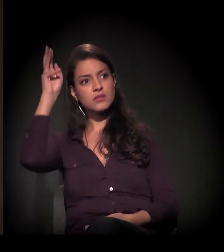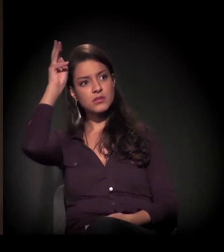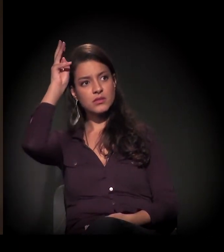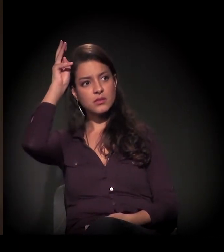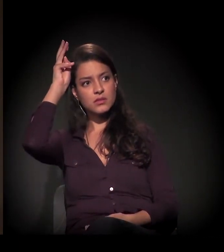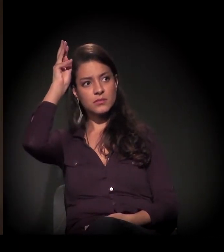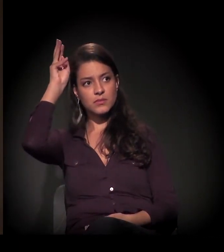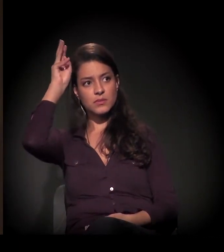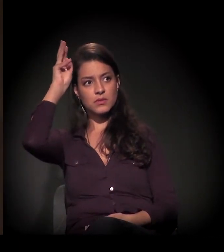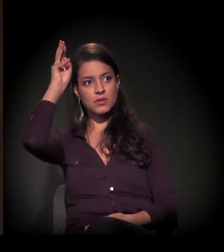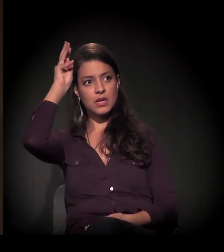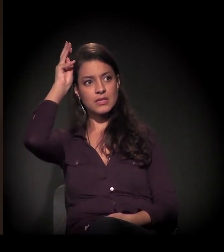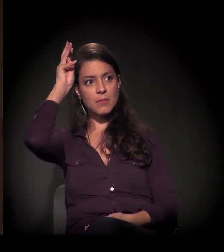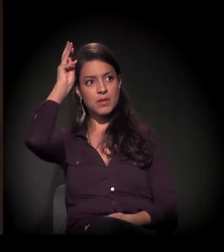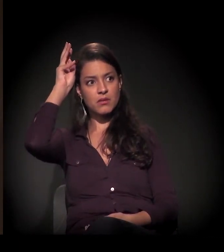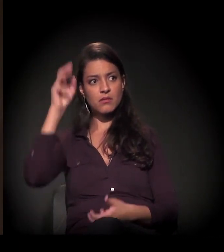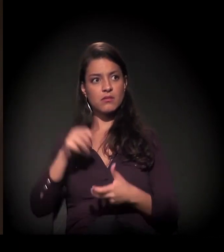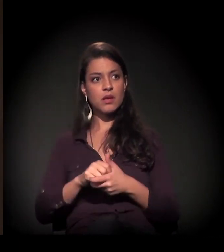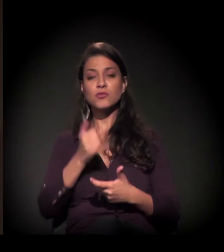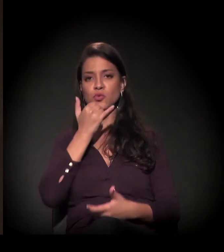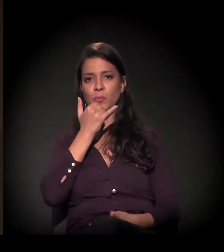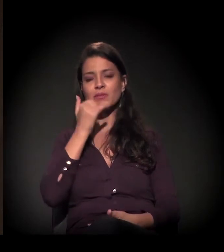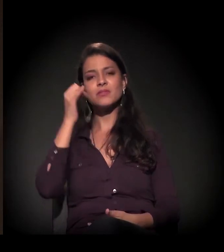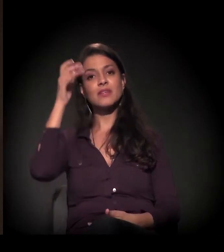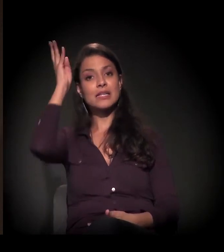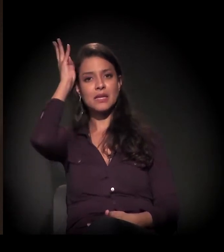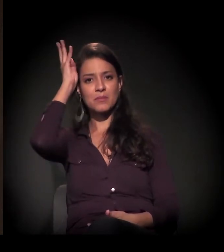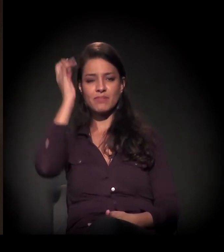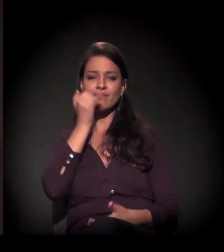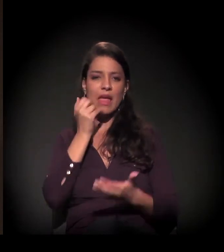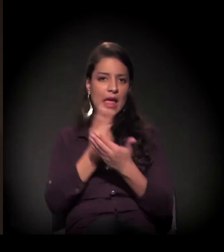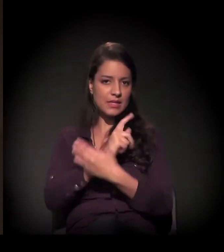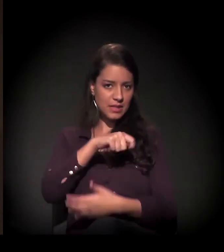E agora esse projeto é retomado com várias frentes.